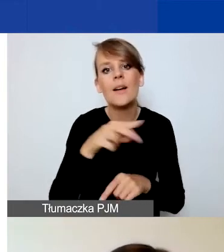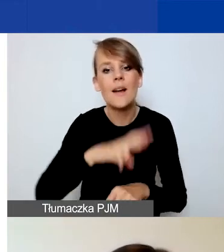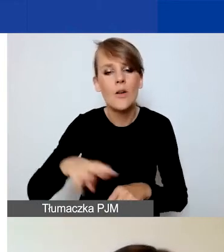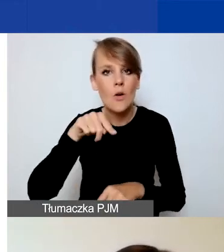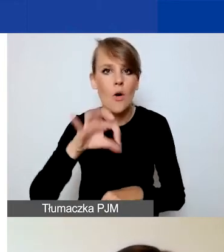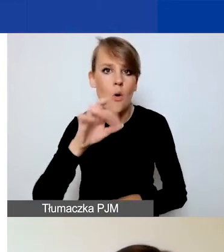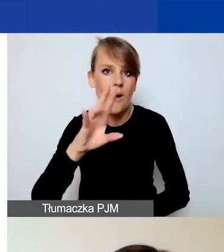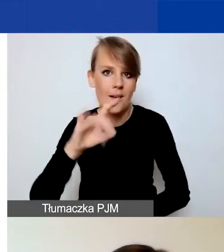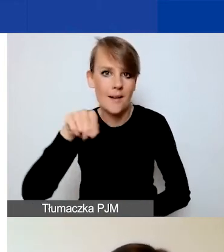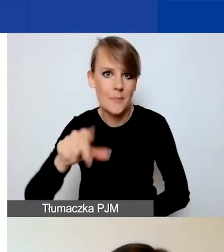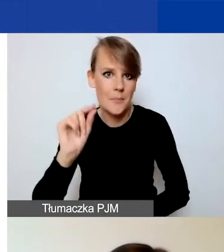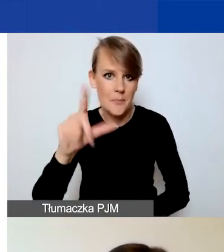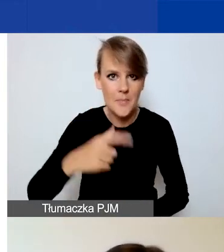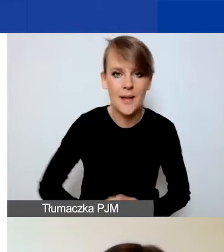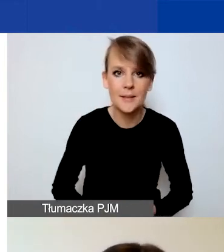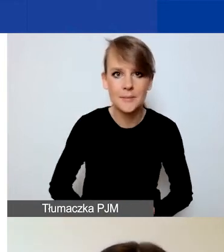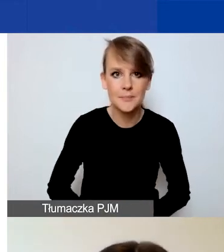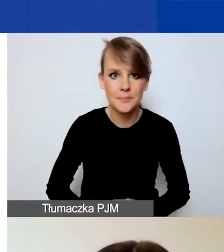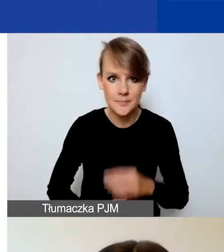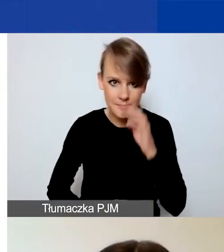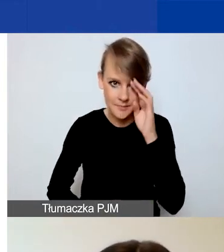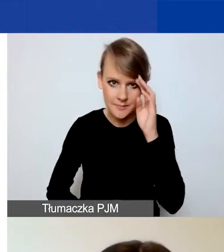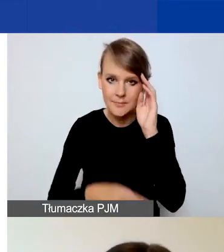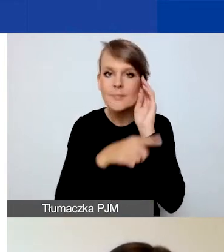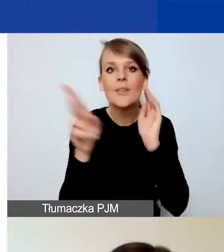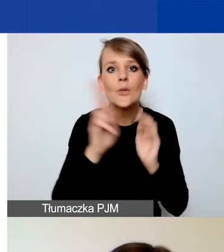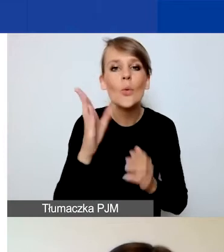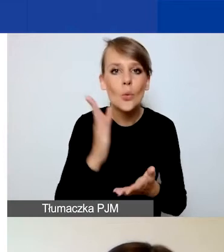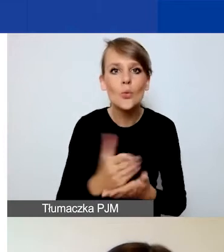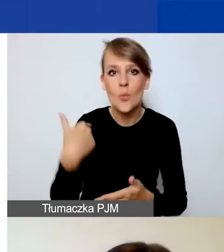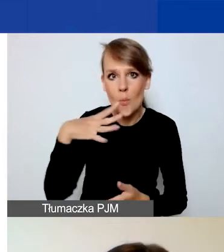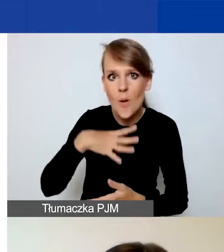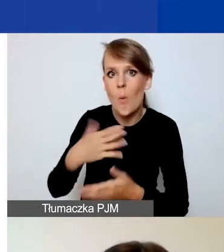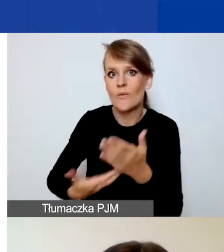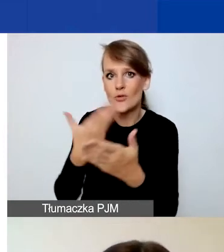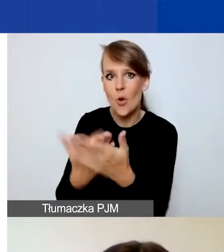Ci z państwa, którzy składali już wniosek w konkursie tematycznym, są zaznajomieni z Generatorem.